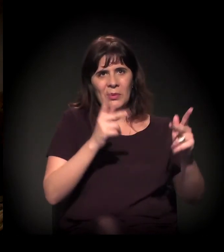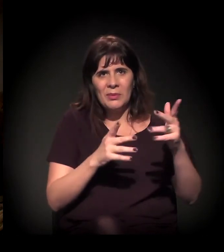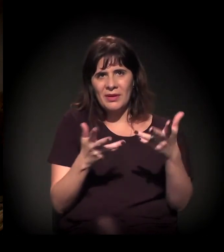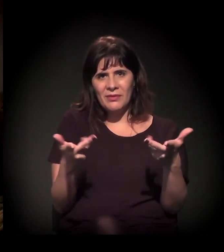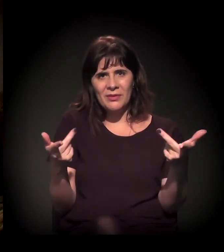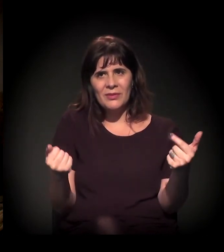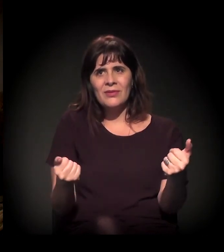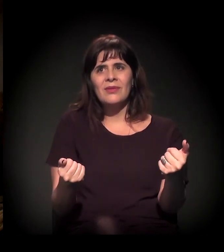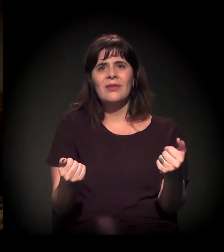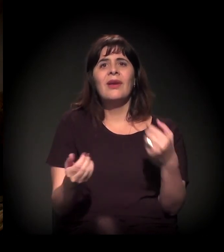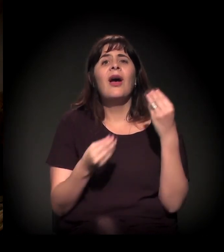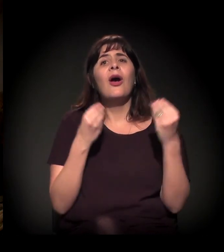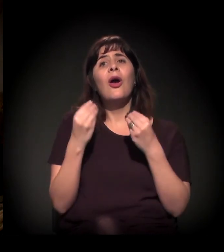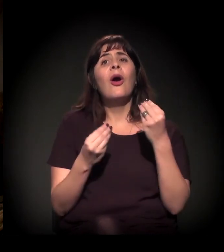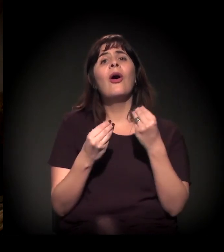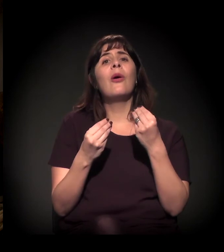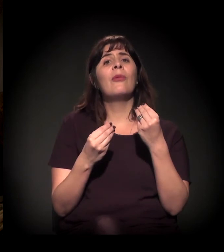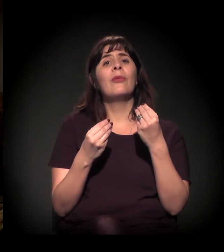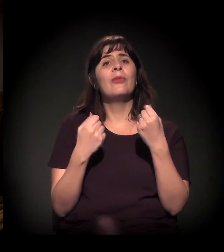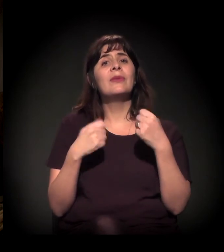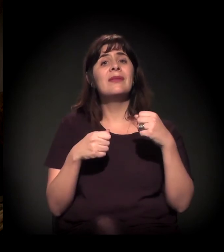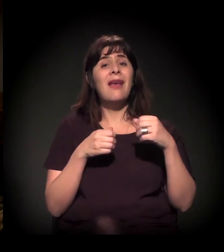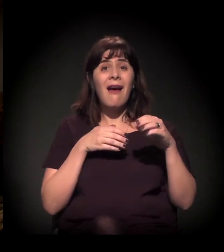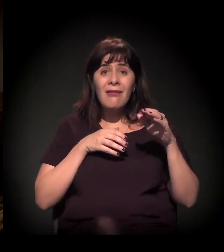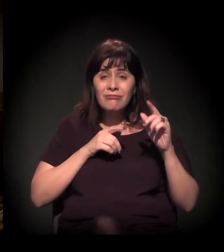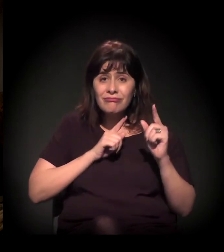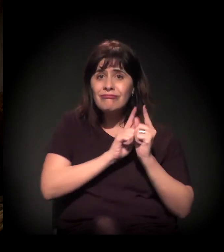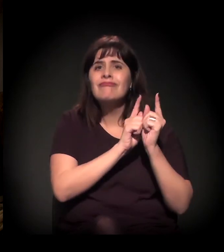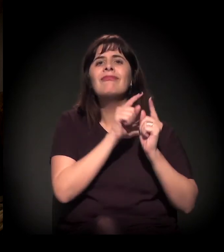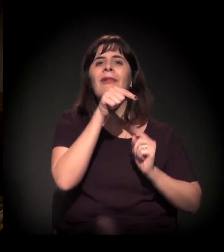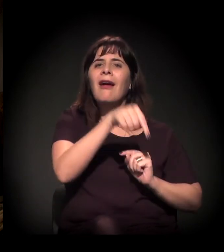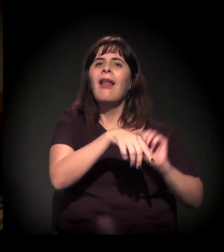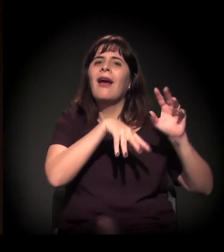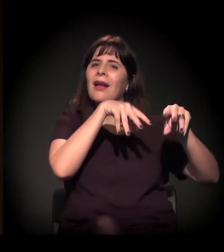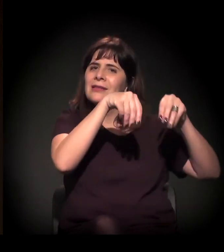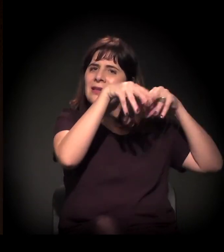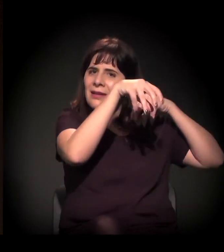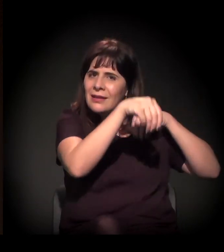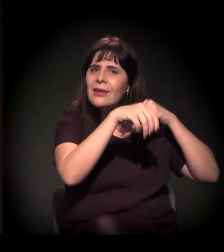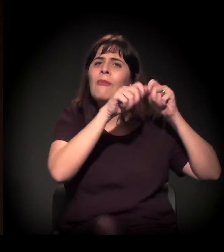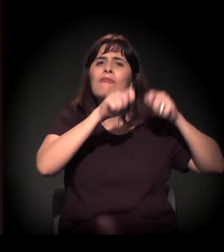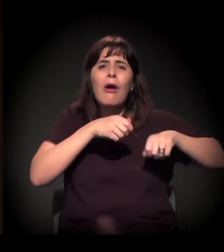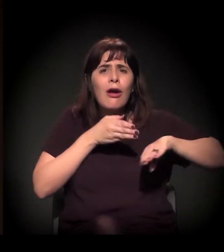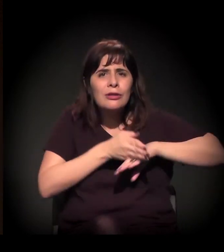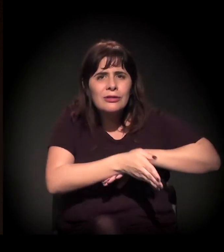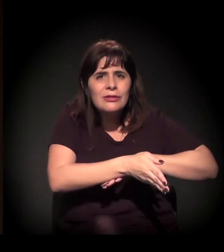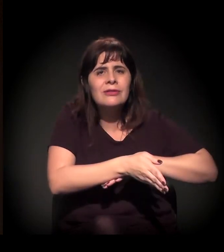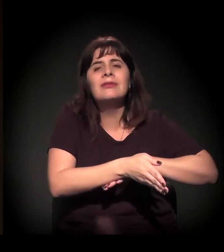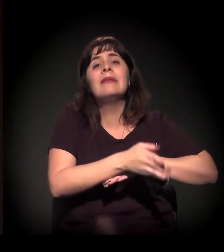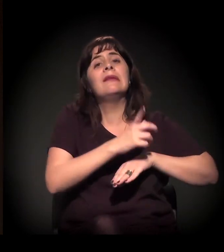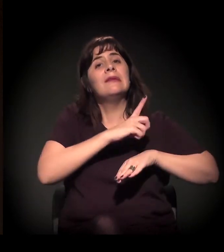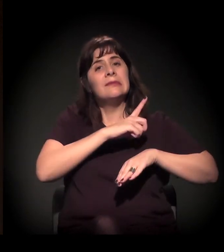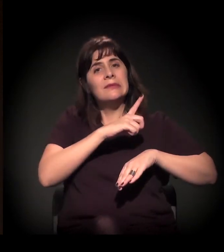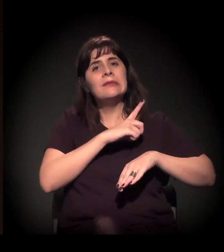Gente, colem no castelinho. Nós estamos fazendo uma ação social em cada último domingo do mês,